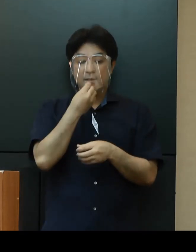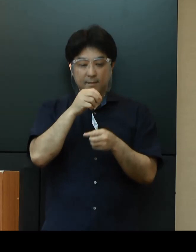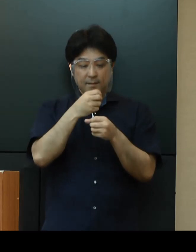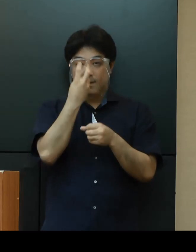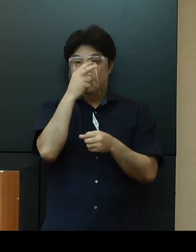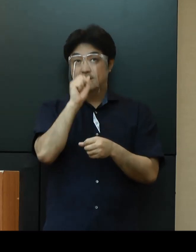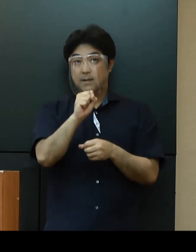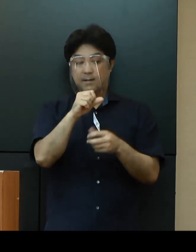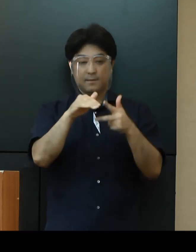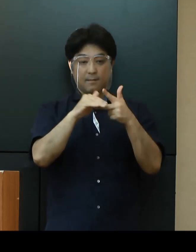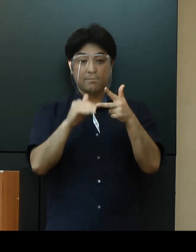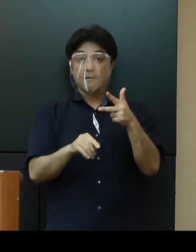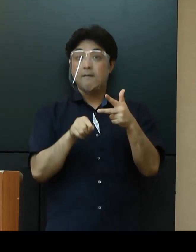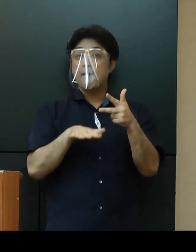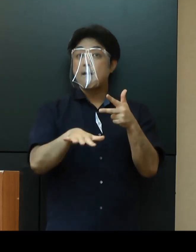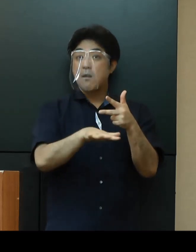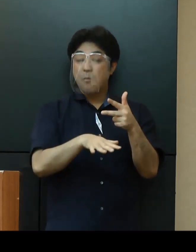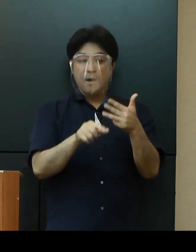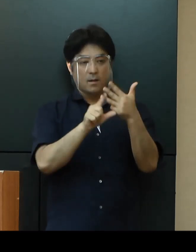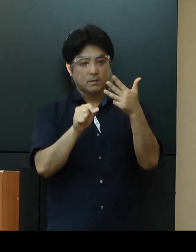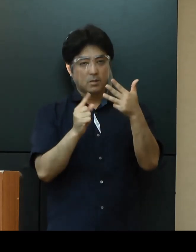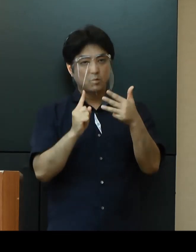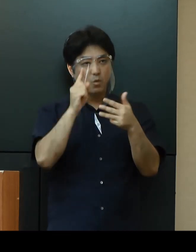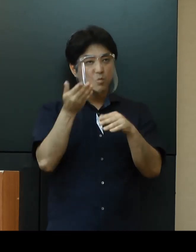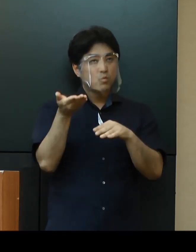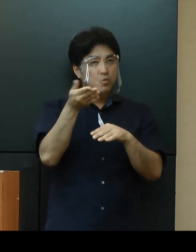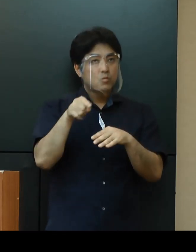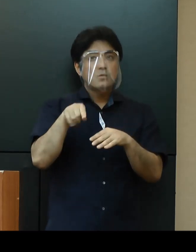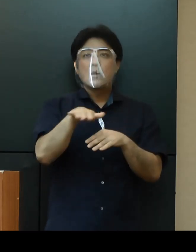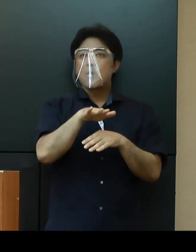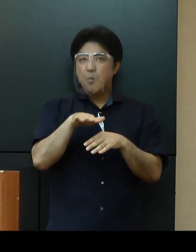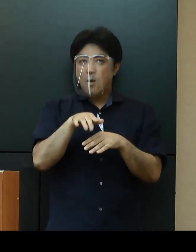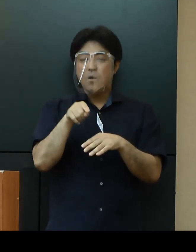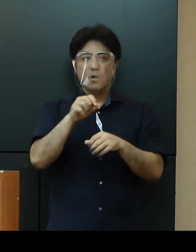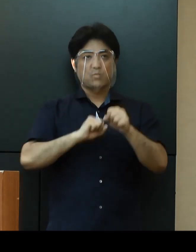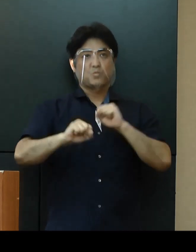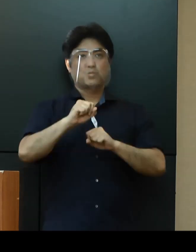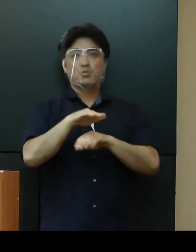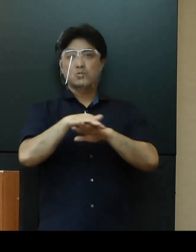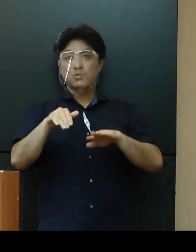８月上旬には中部地区で検体採取センターの運営を始めてまいります